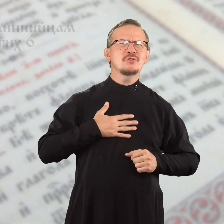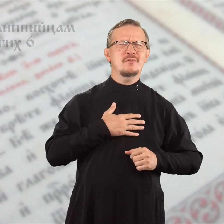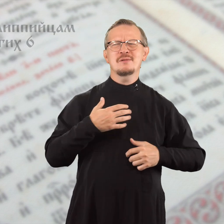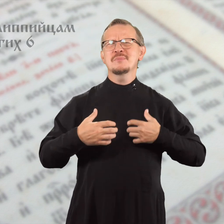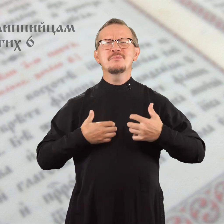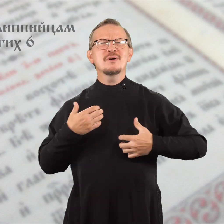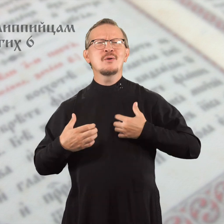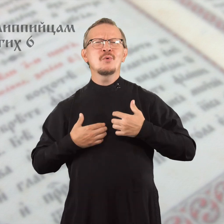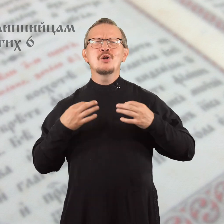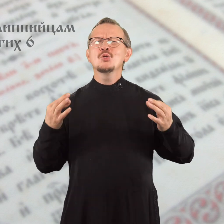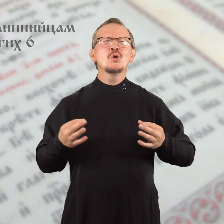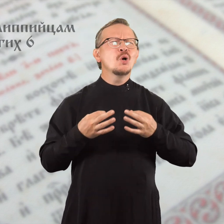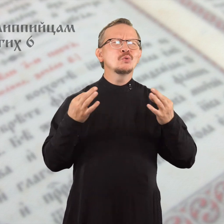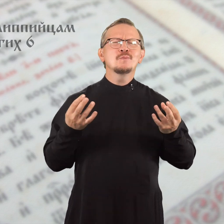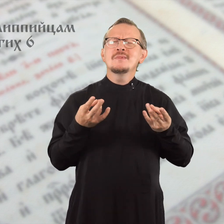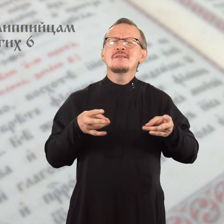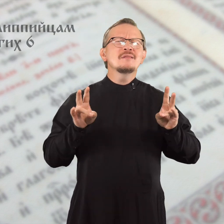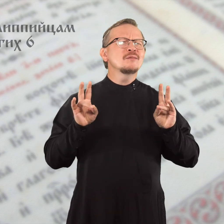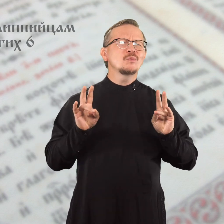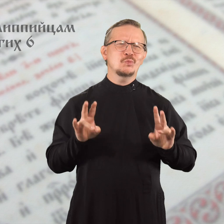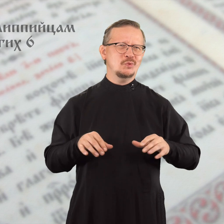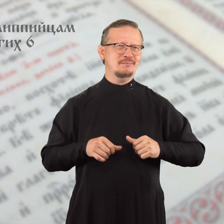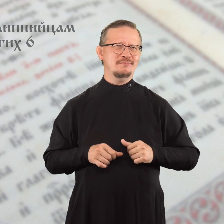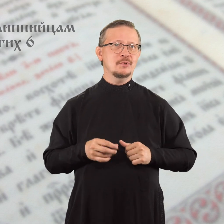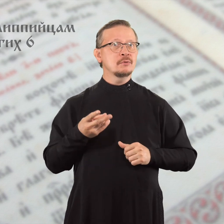Переживать и беспокоиться ни о чем не нужно,